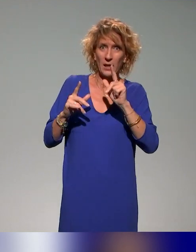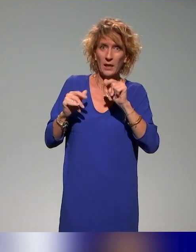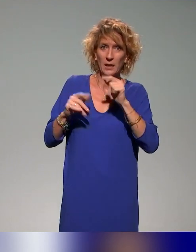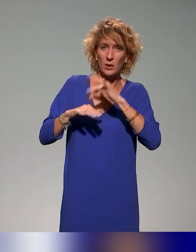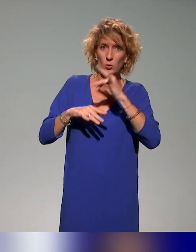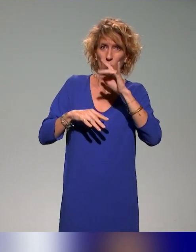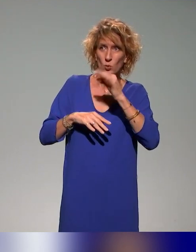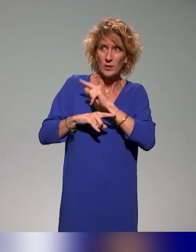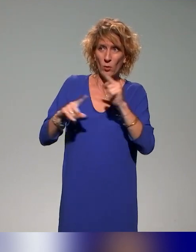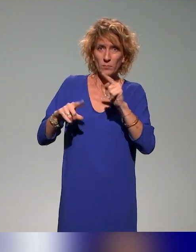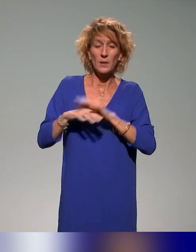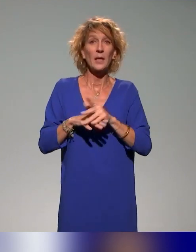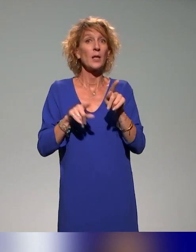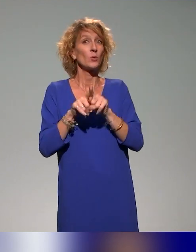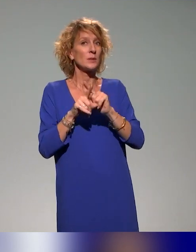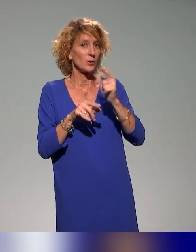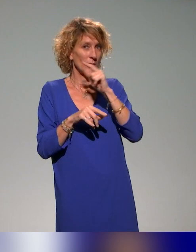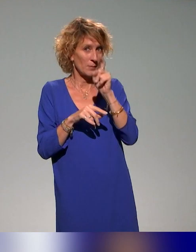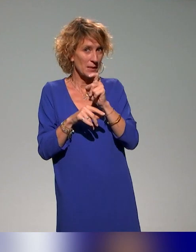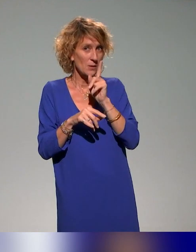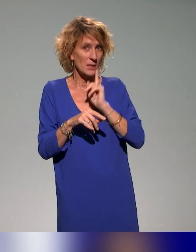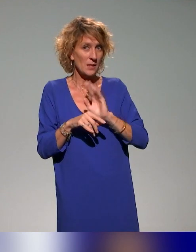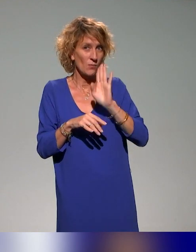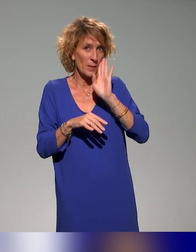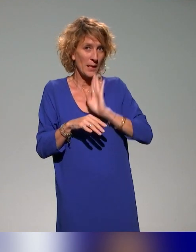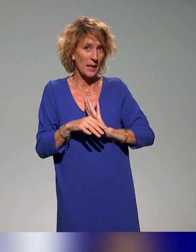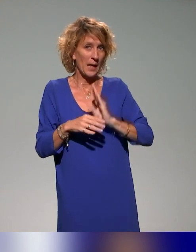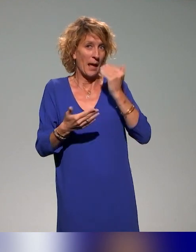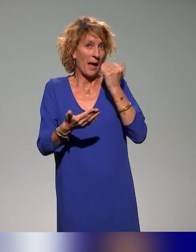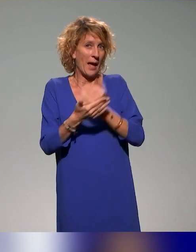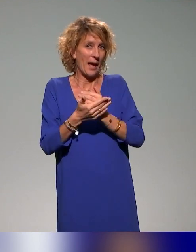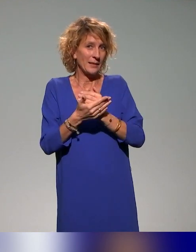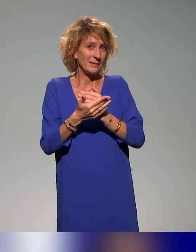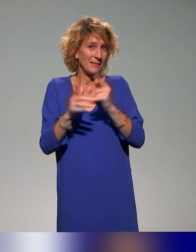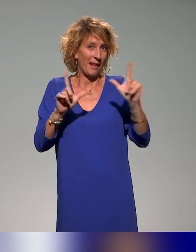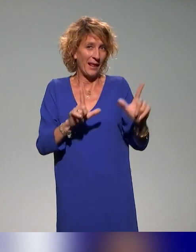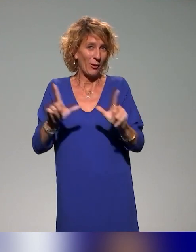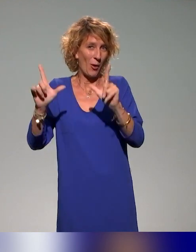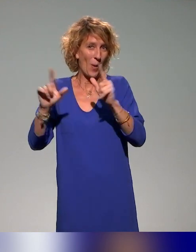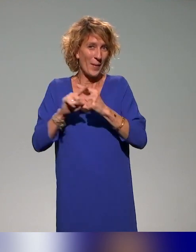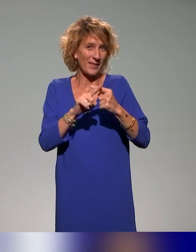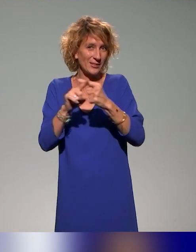Question subsidiaire : pourriez-vous arrêter votre partage d'écran, qu'on vous voie quand vous parlez, s'il vous plaît ? Pas de souci.